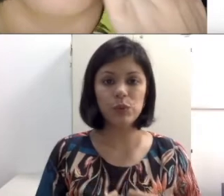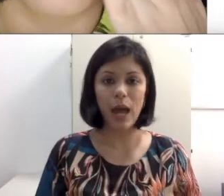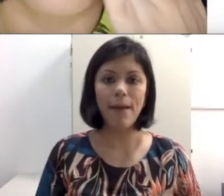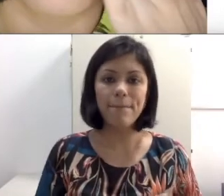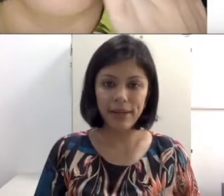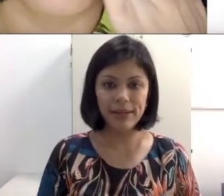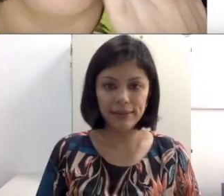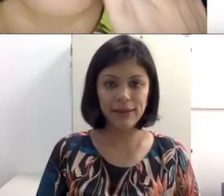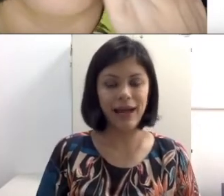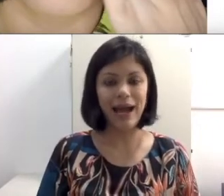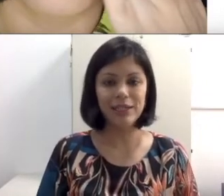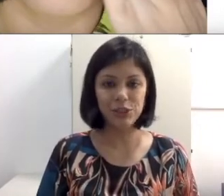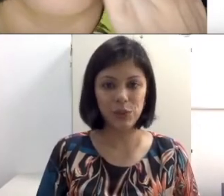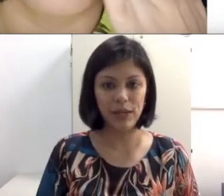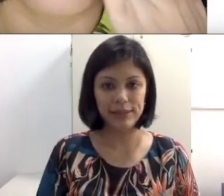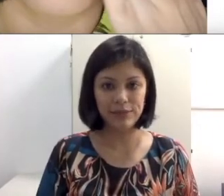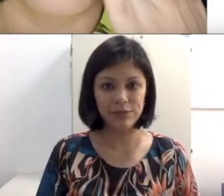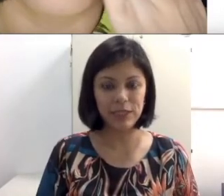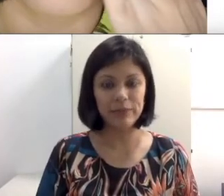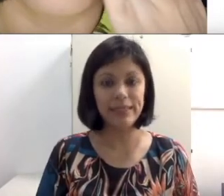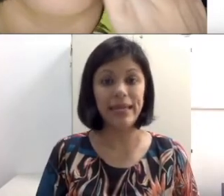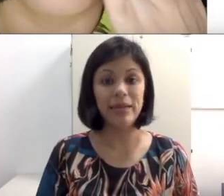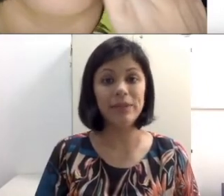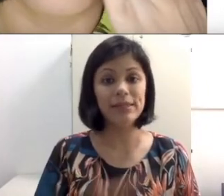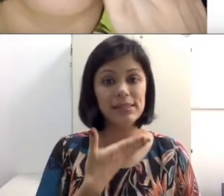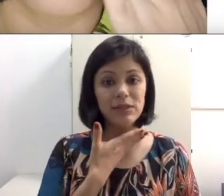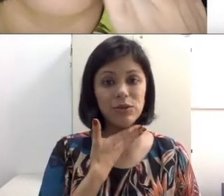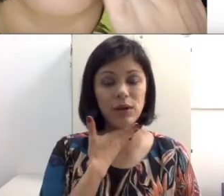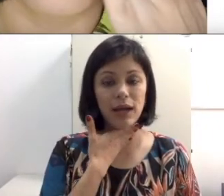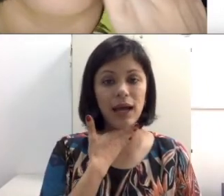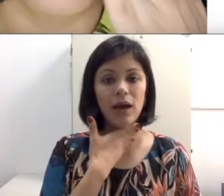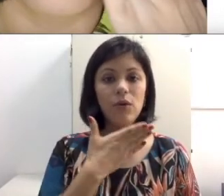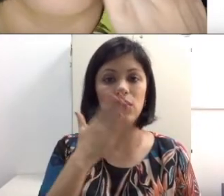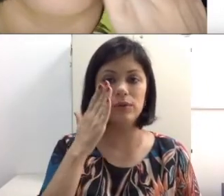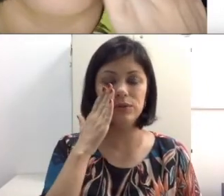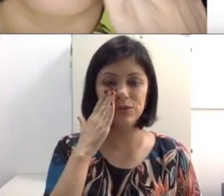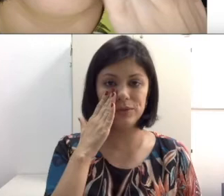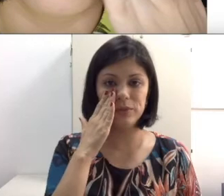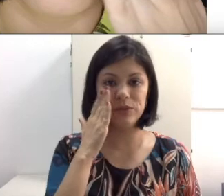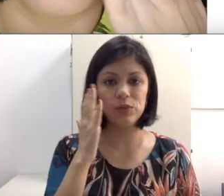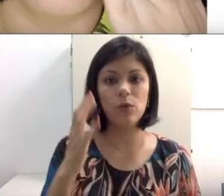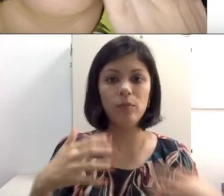um surdo aprenda a articular esses fonemas, ele precisa tocar o rosto de outra pessoa